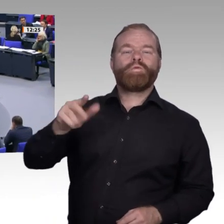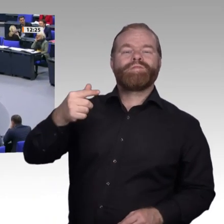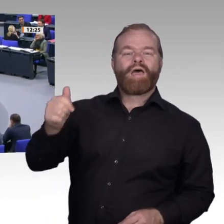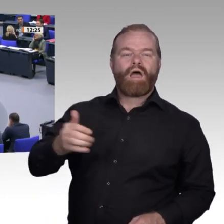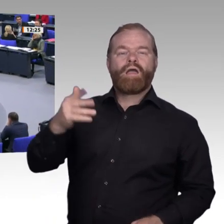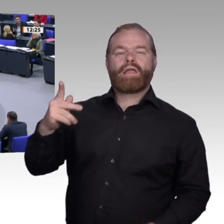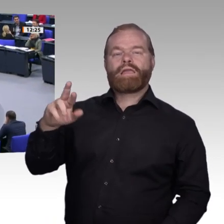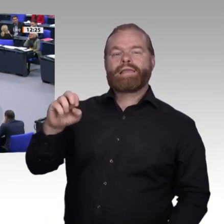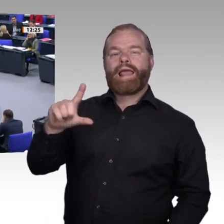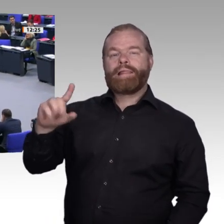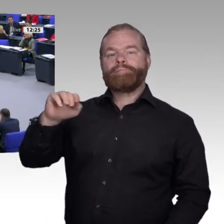Sehr geehrter Herr Präsident!